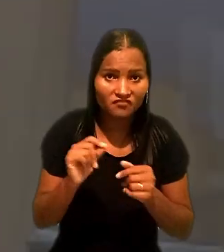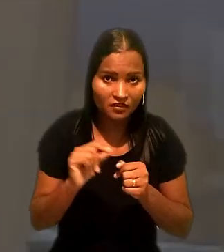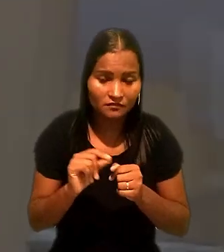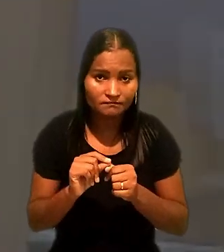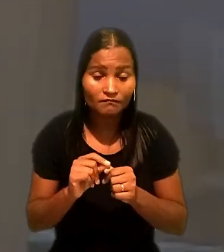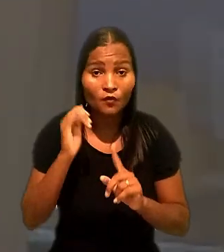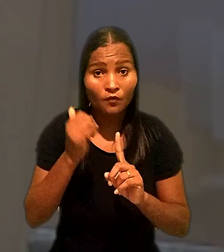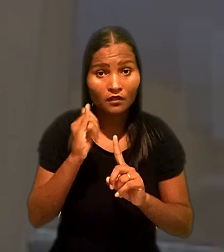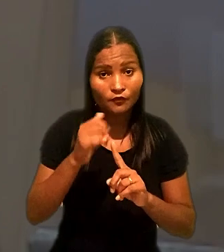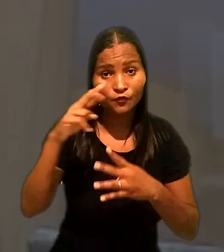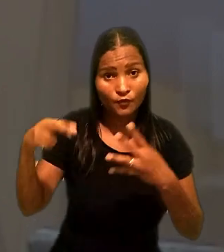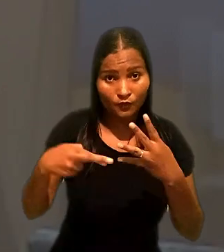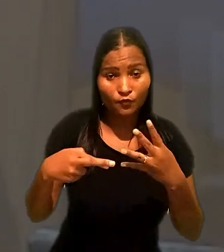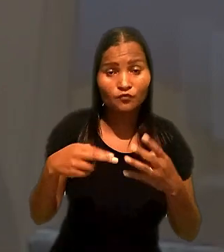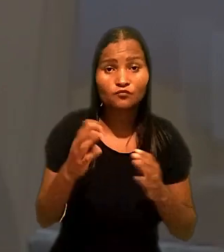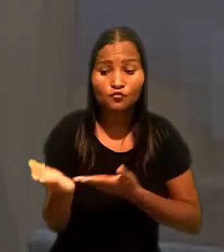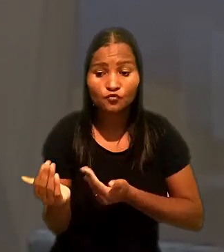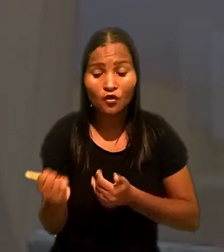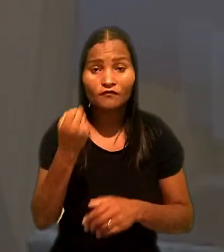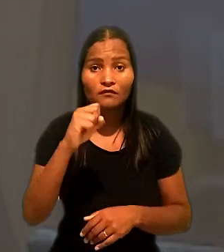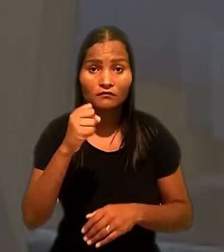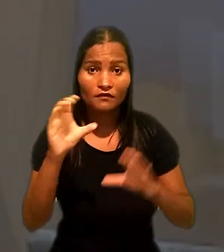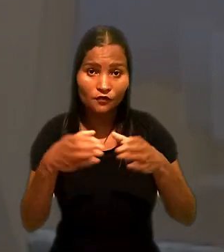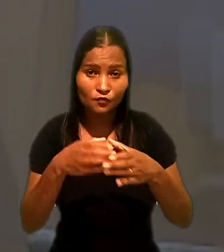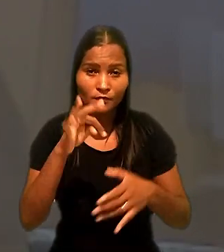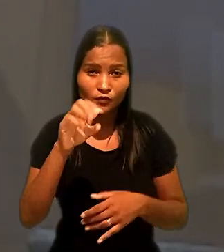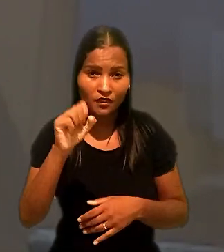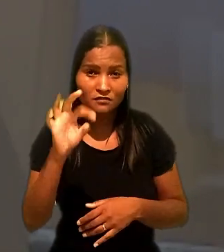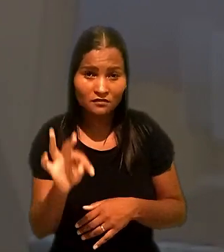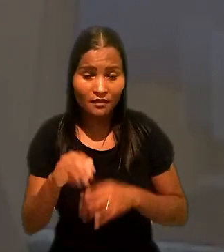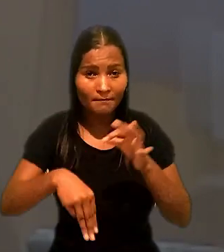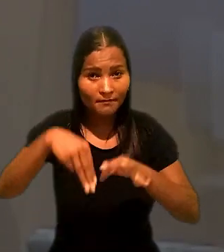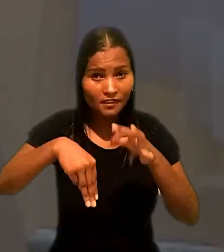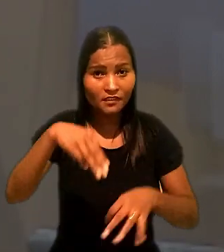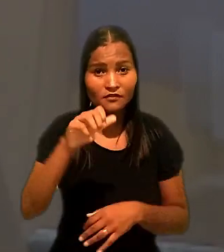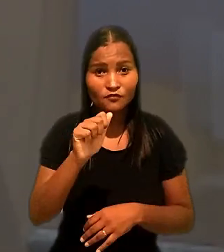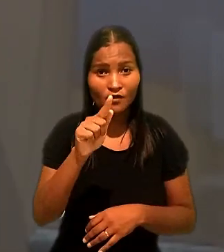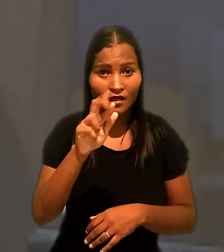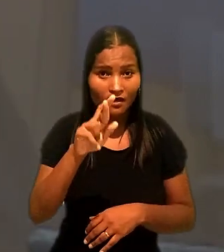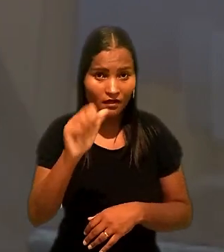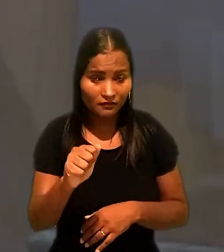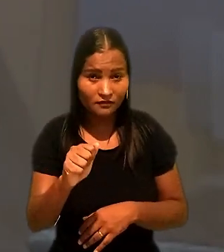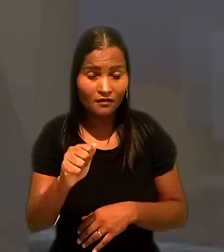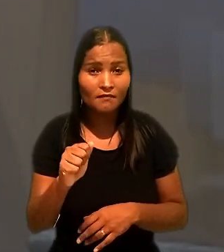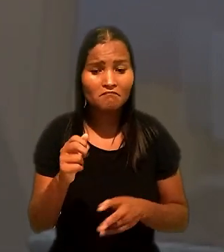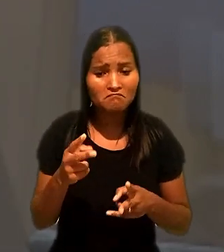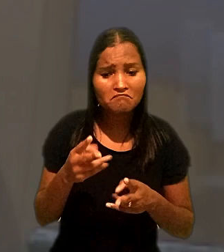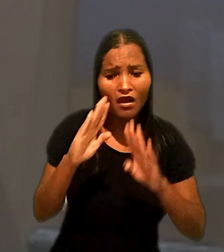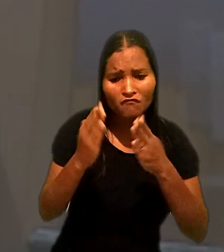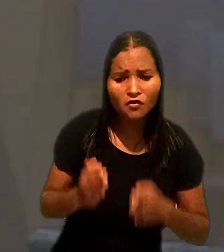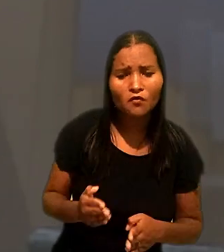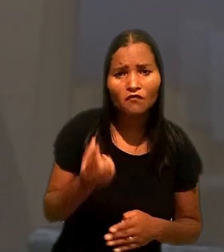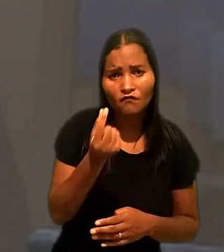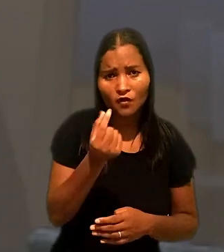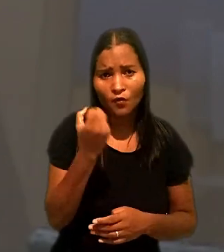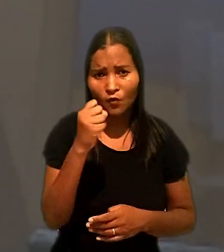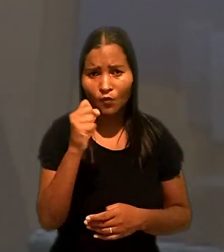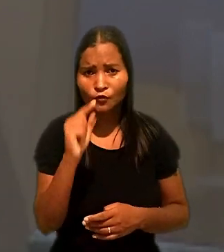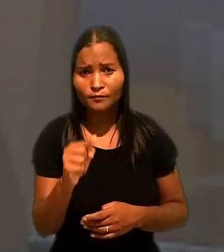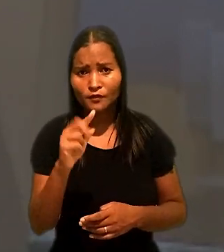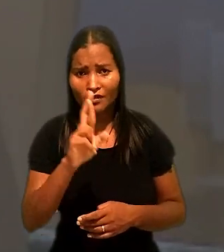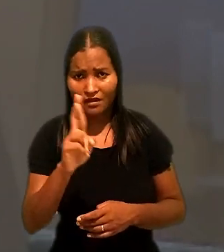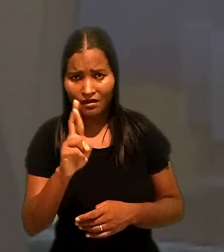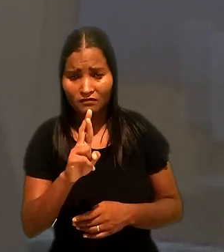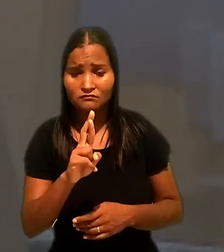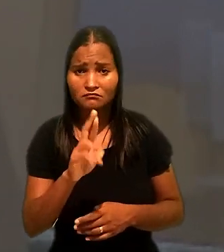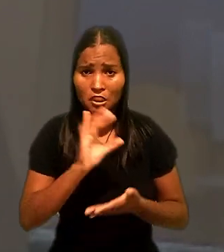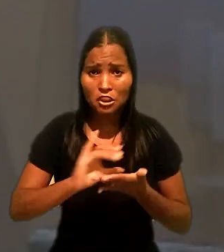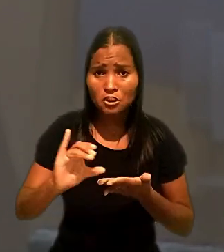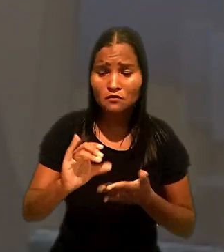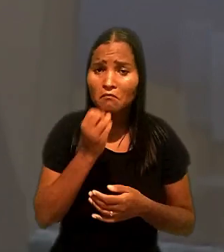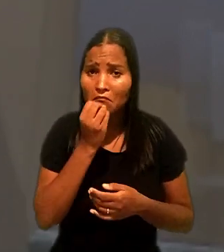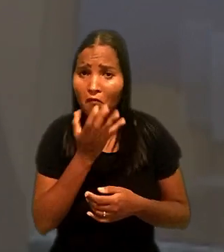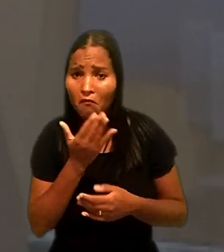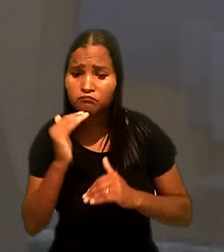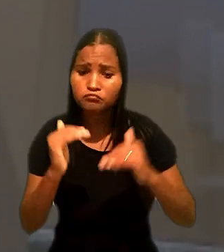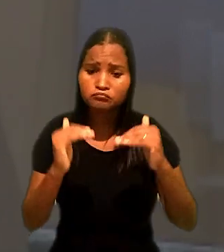O relator do recurso do jovem na 8ª Turma do TST, ministro Agra Belmonte, avaliou que o valor de R$ 8 mil como indenização é razoável e proporcional.